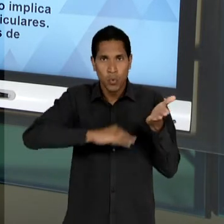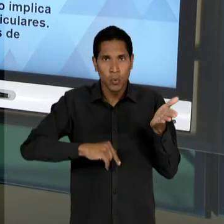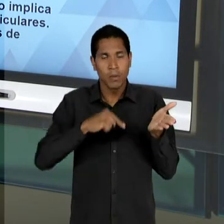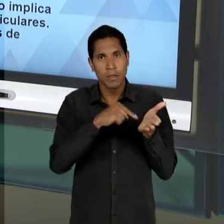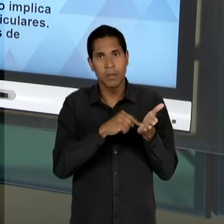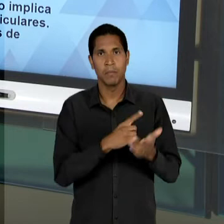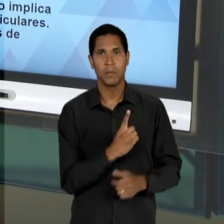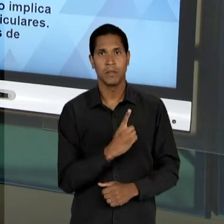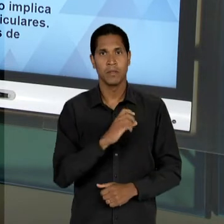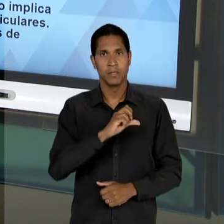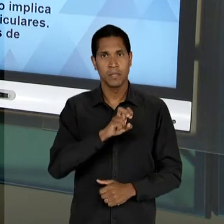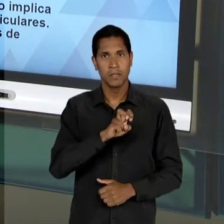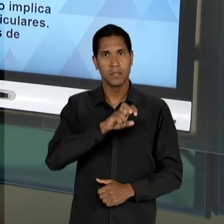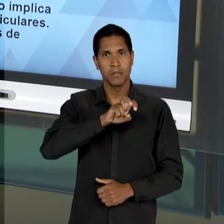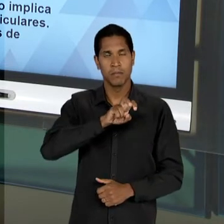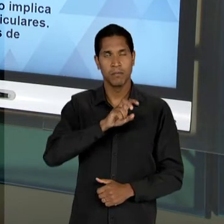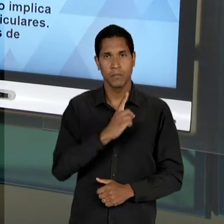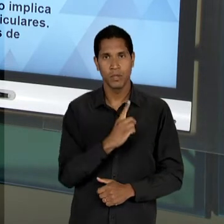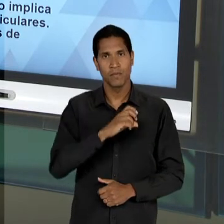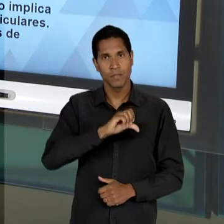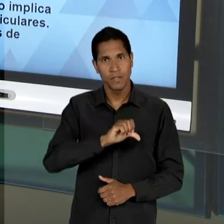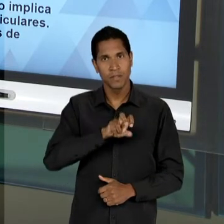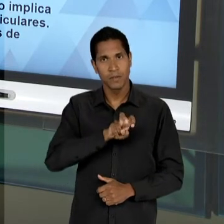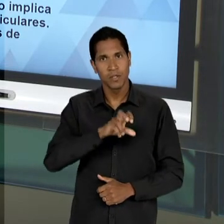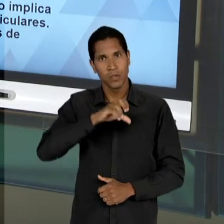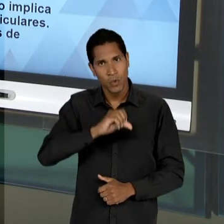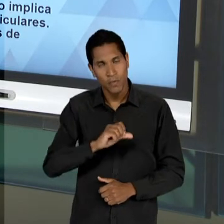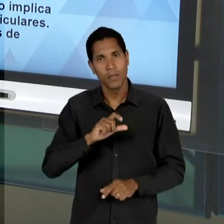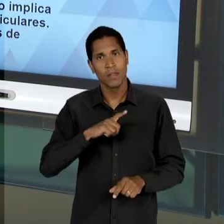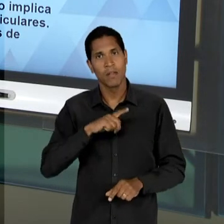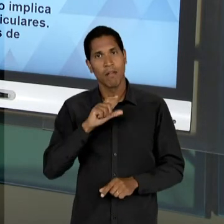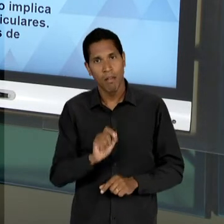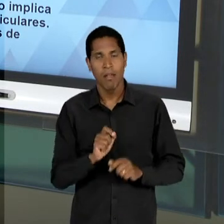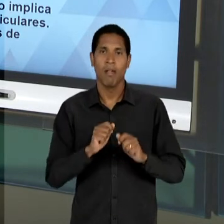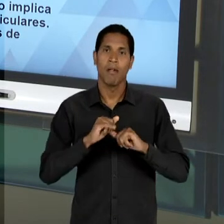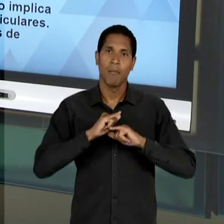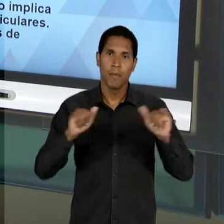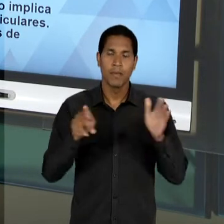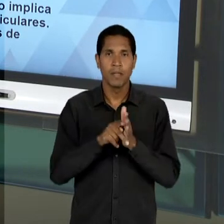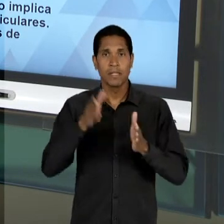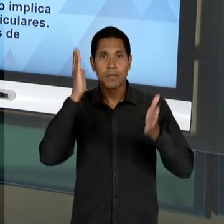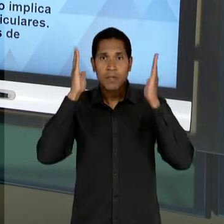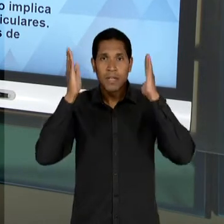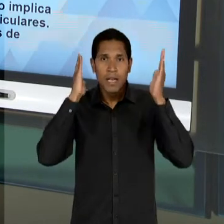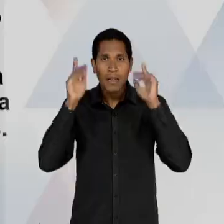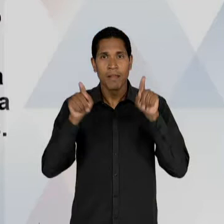59 NUMA CLARA ALUSÃO AO MANIFESTO DOS PIONEIROS DA EDUCAÇÃO NOVA LÁ DE 32; E UMA TENDÊNCIA QUE